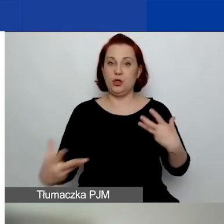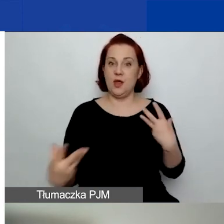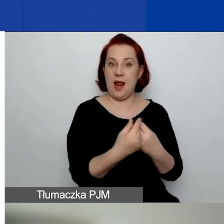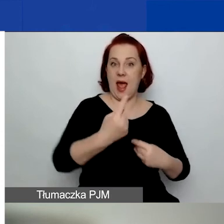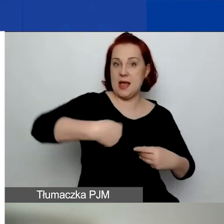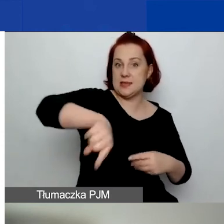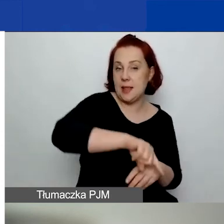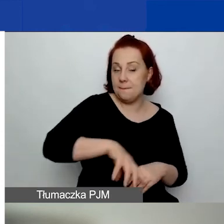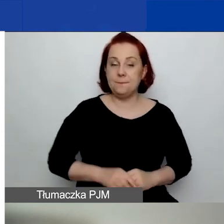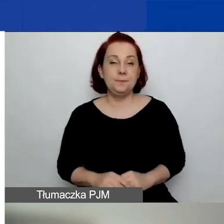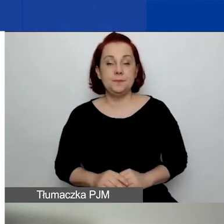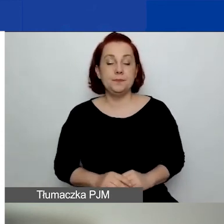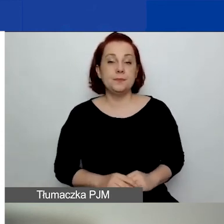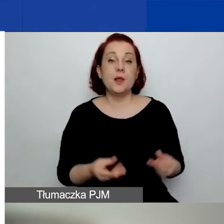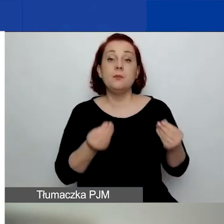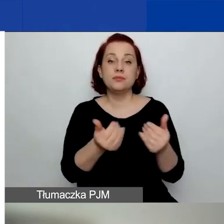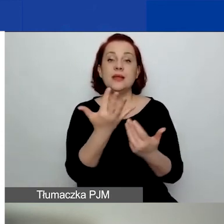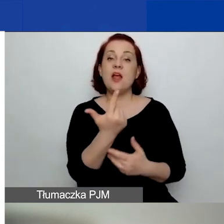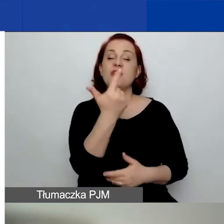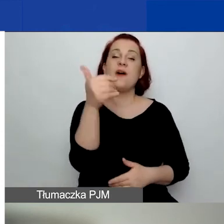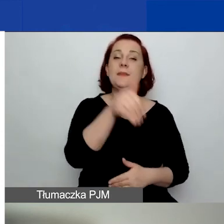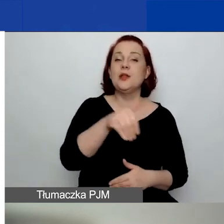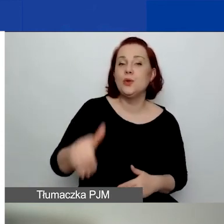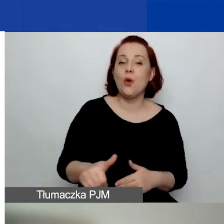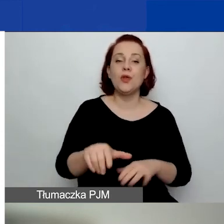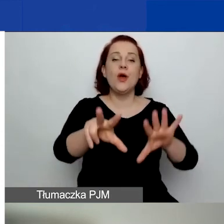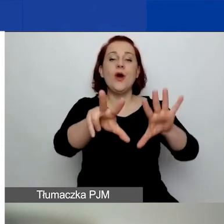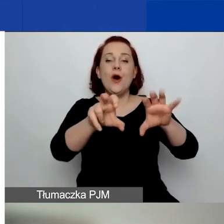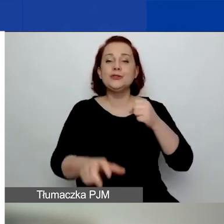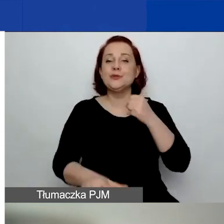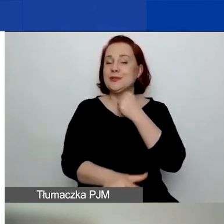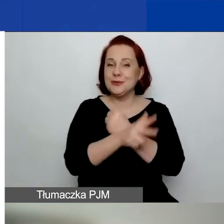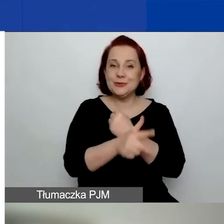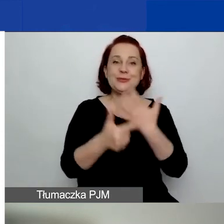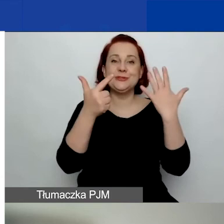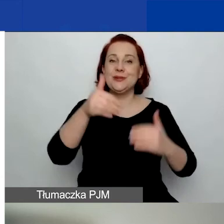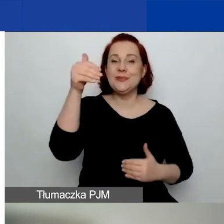Kwota to 2 887 580 euro.